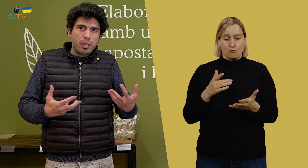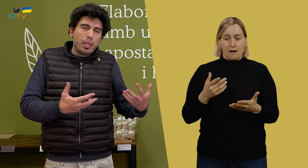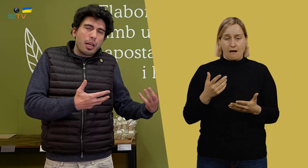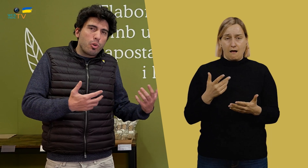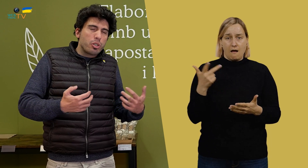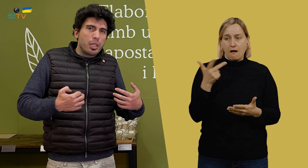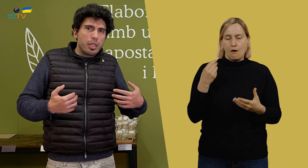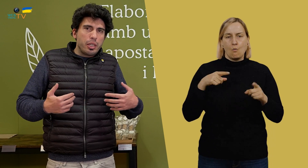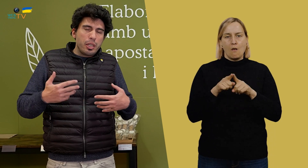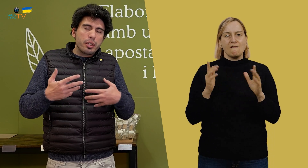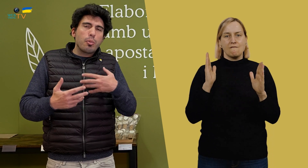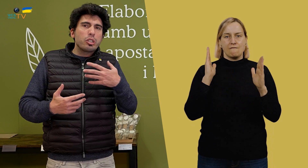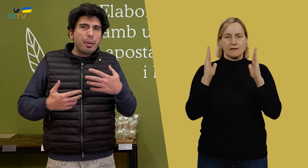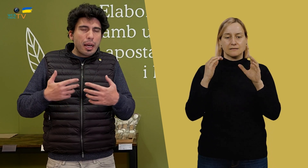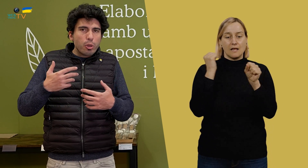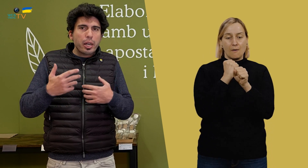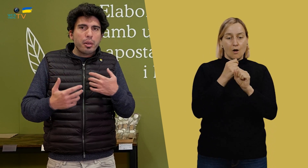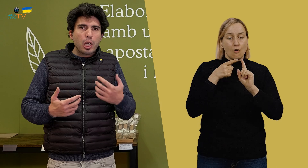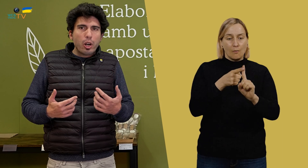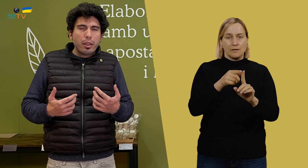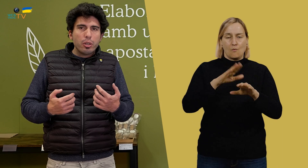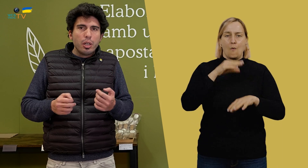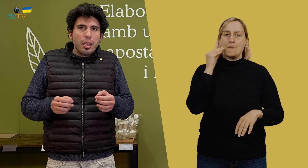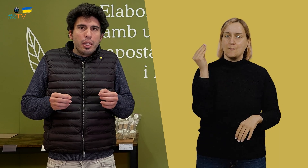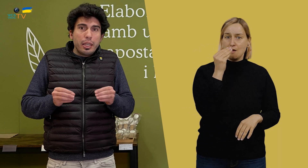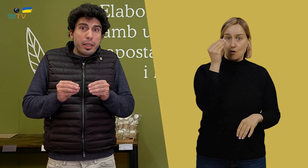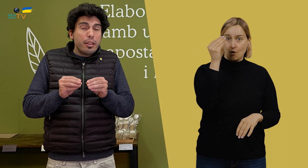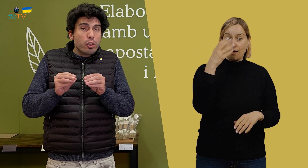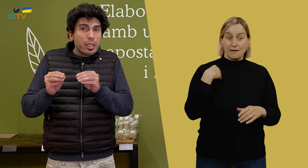Y estamos trabajando para ir mejorando, y dentro de esta mejora,